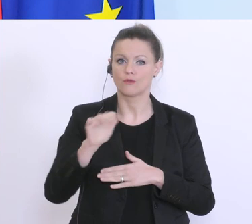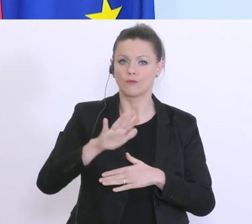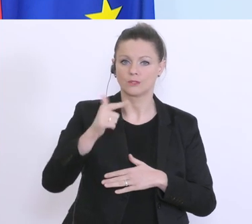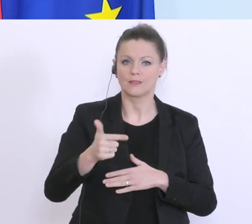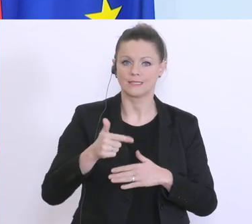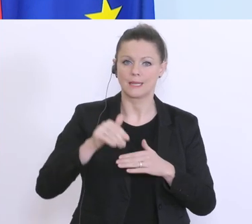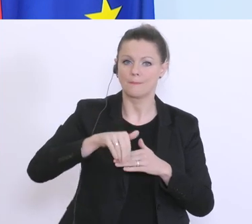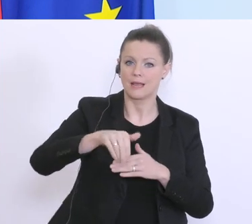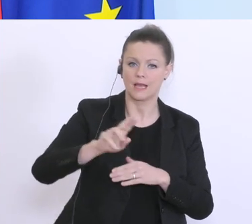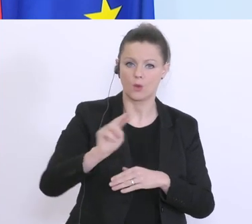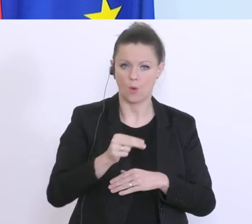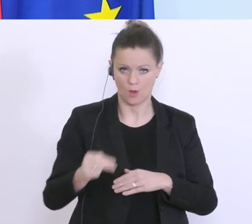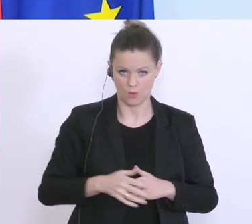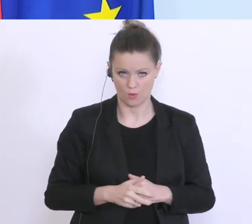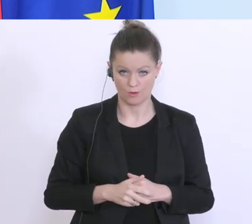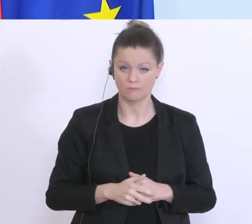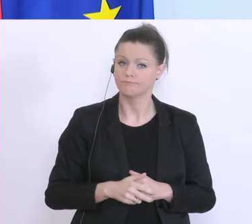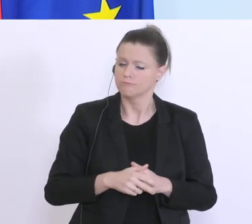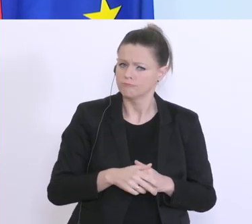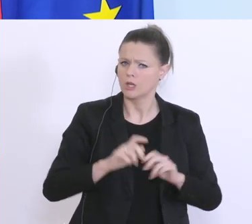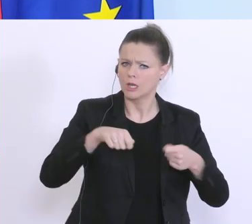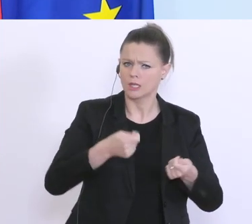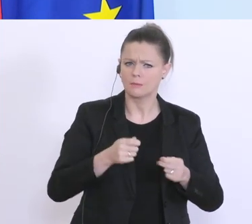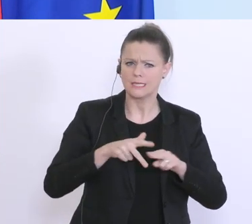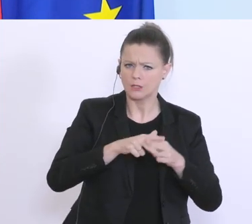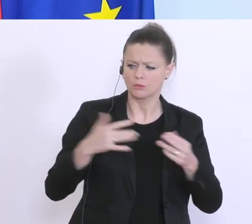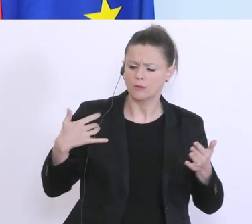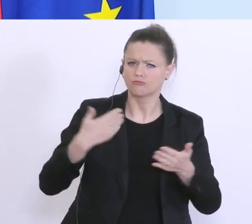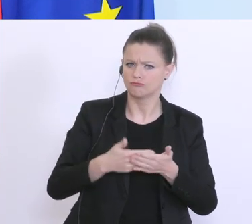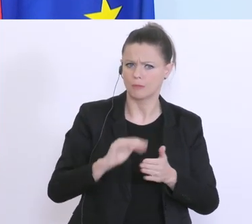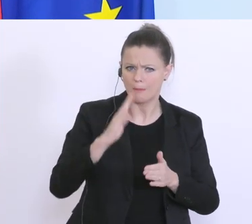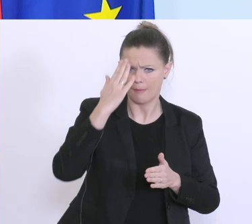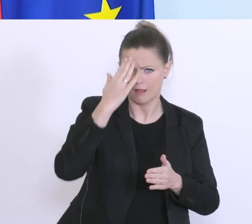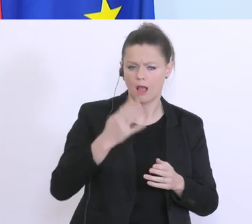gibt es traditionelle Instrumente die bekannt sind, wo auch die Abläufe beschleunigt werden,